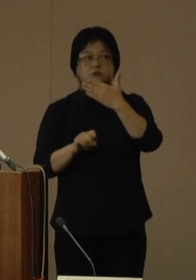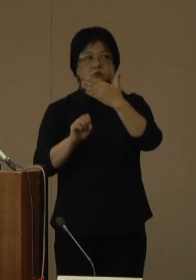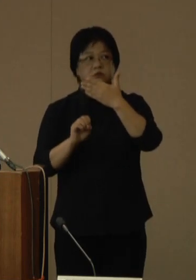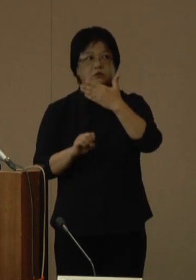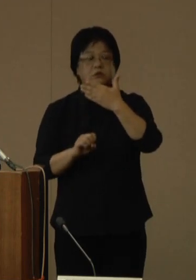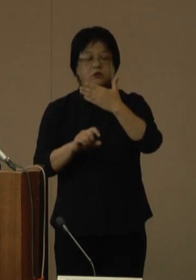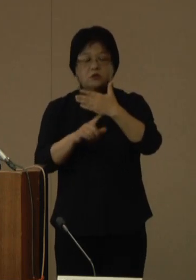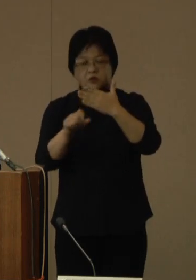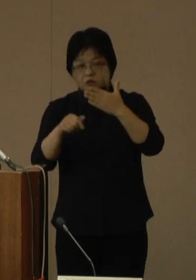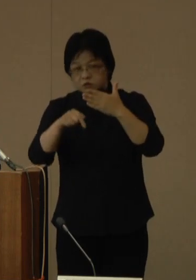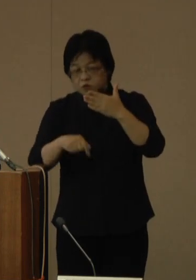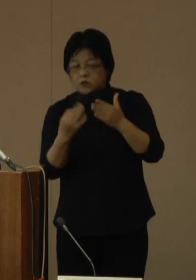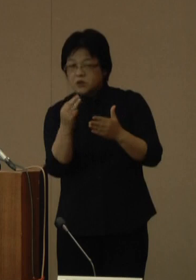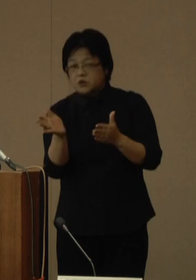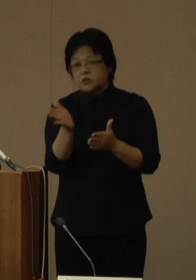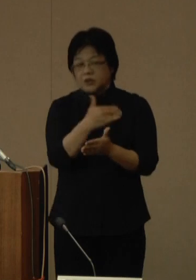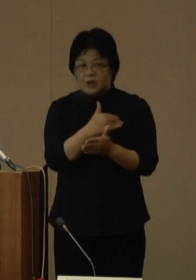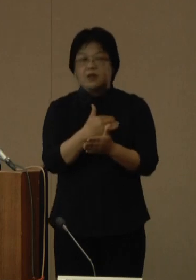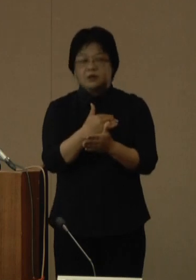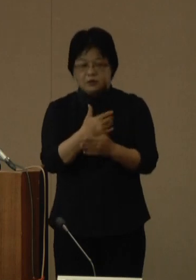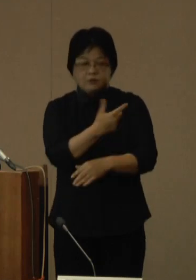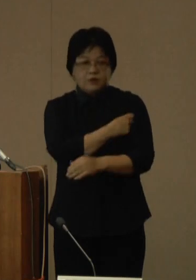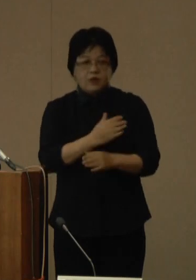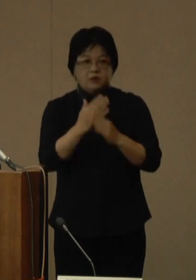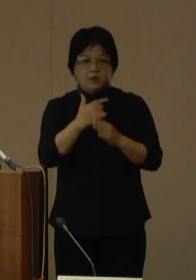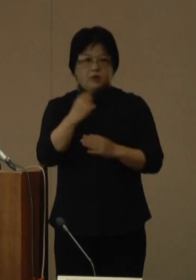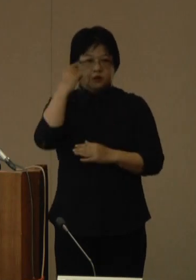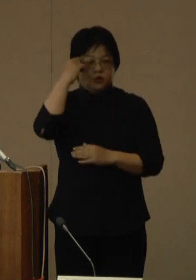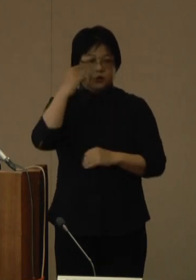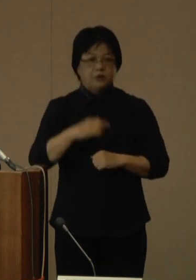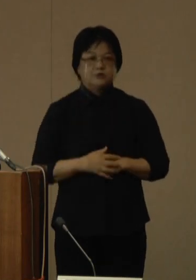詳細については、県ホームページなどに掲載をいたします